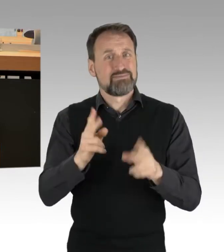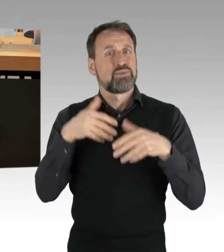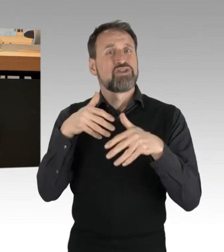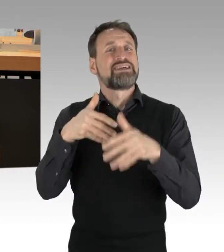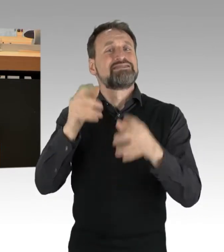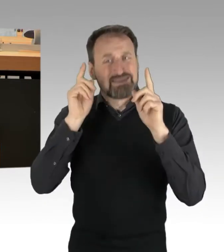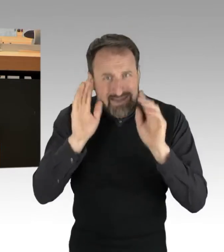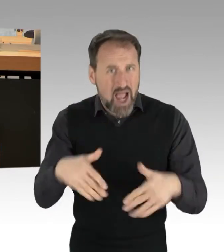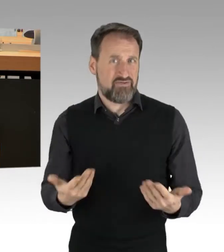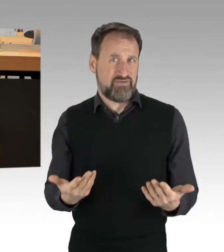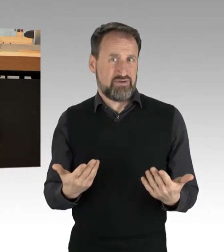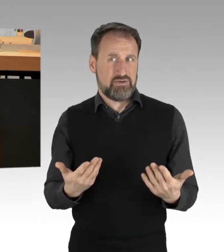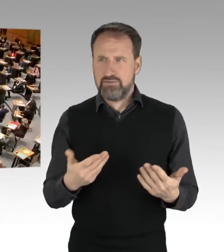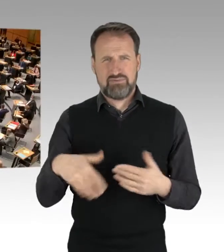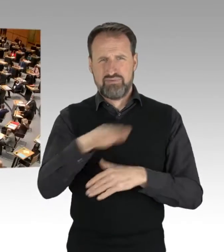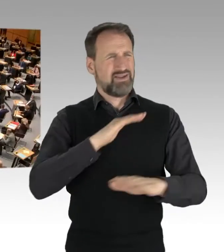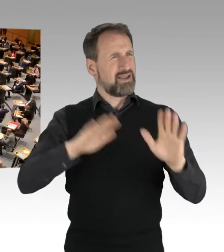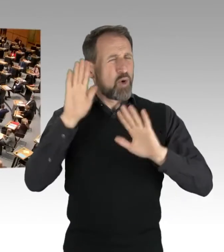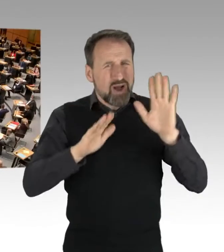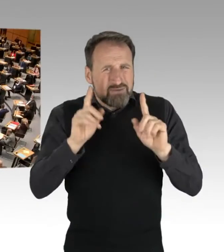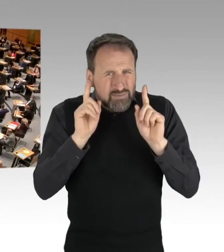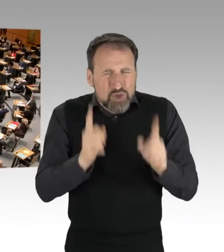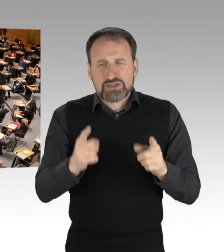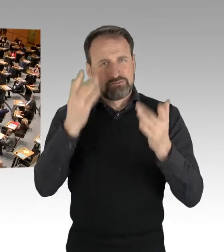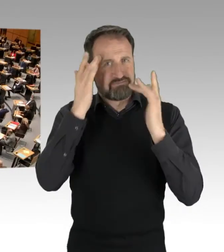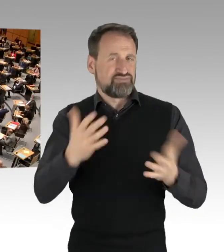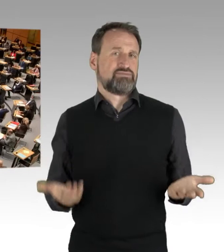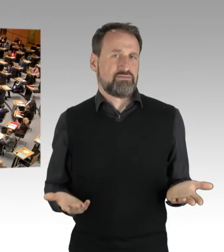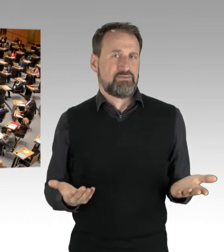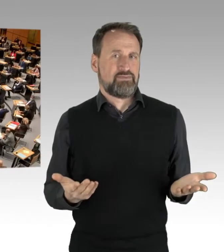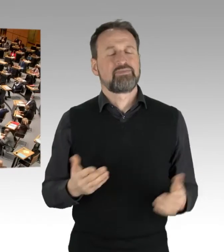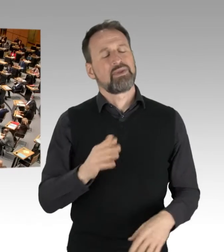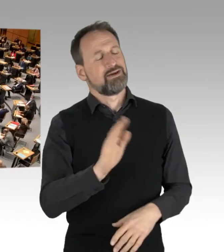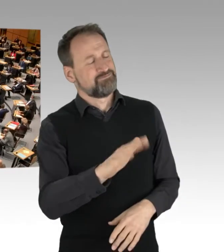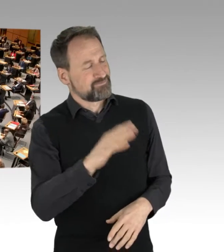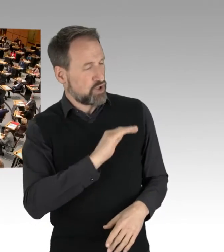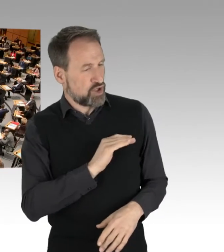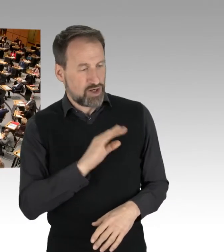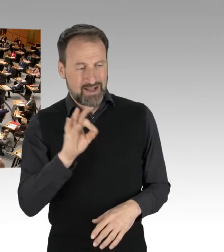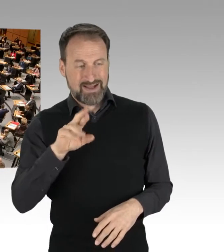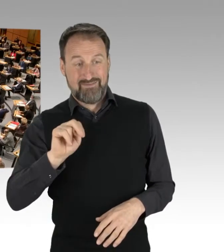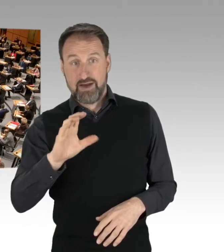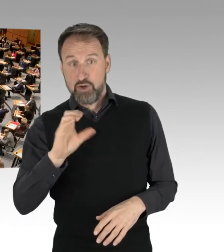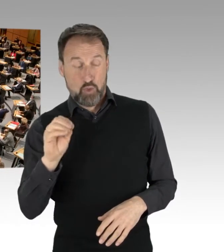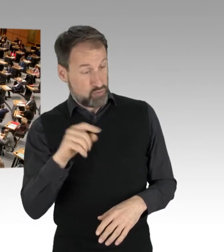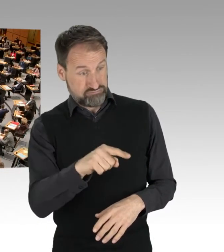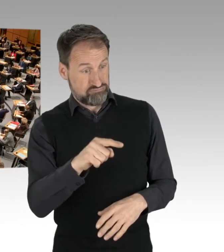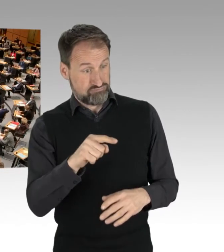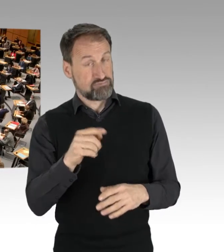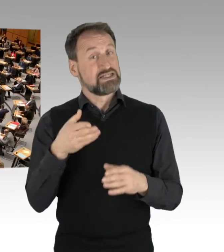(Zwischenrufe) (Präsidium) Herr Kollege Franco, ich darf Sie zunächst fragen, ob Sie Zwischenfragen der Abgeordneten Vallendar und Brusek